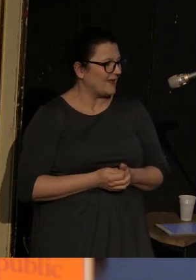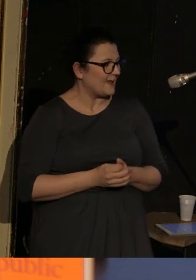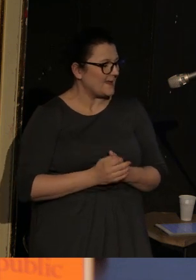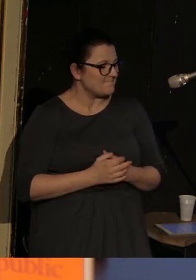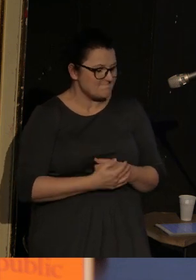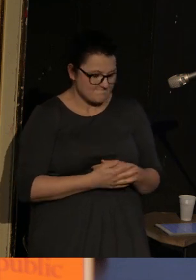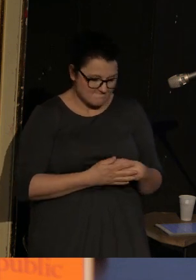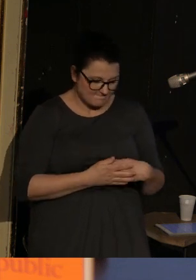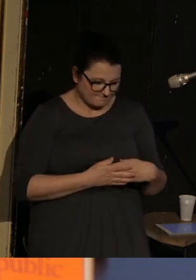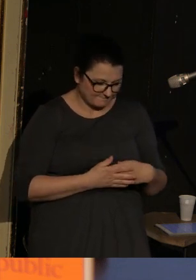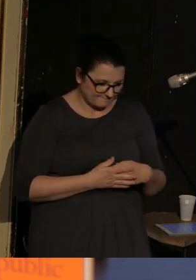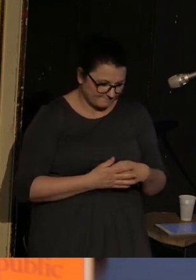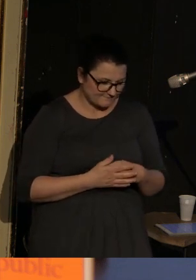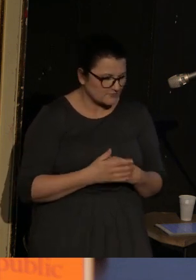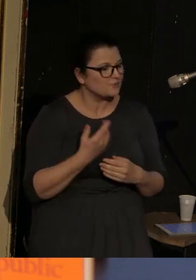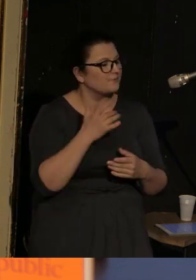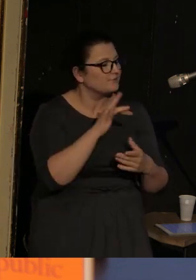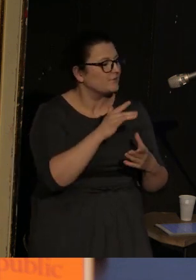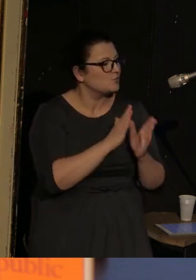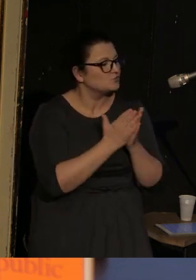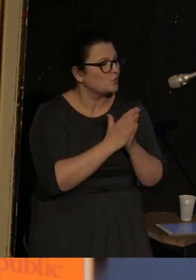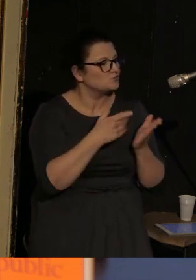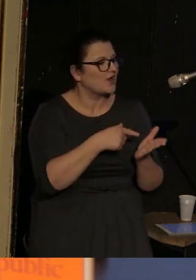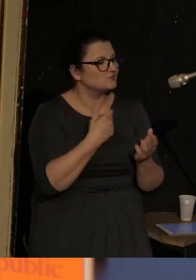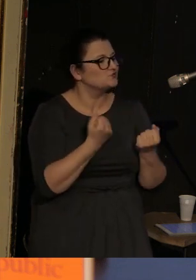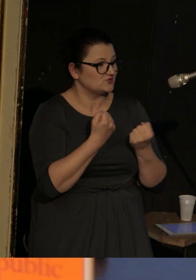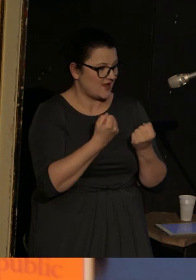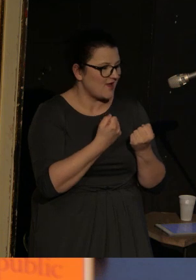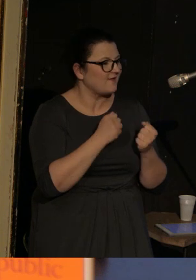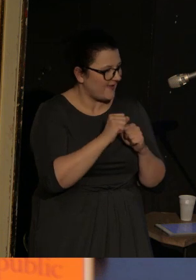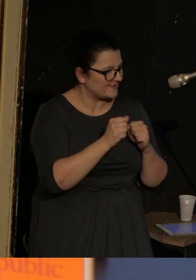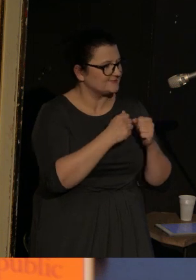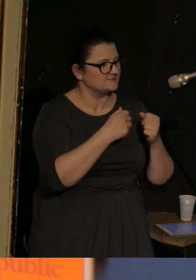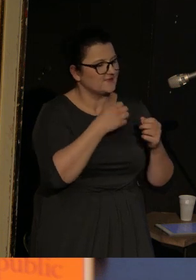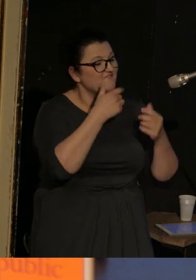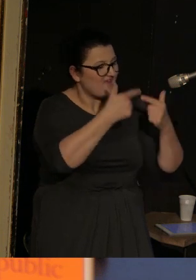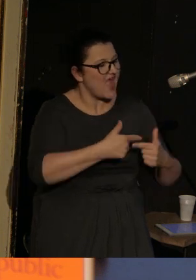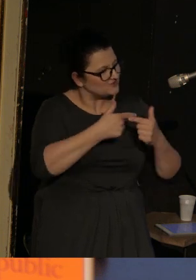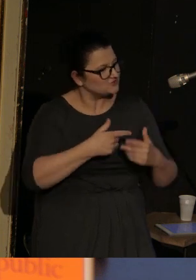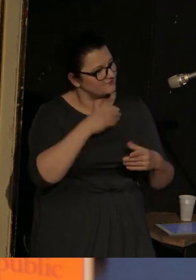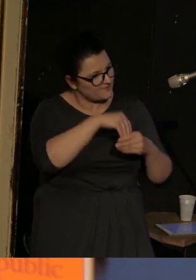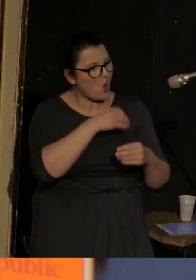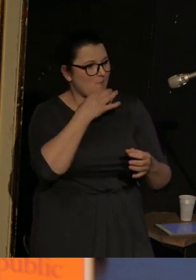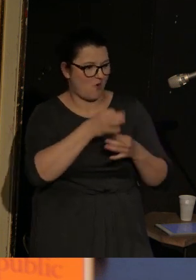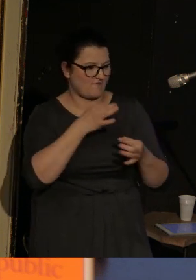I co się dzieje? Jest narracja w tych wierszach. To znaczy jakby wydarzenia się rozwijają,